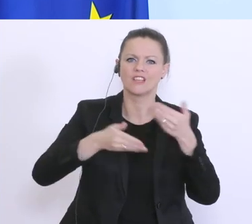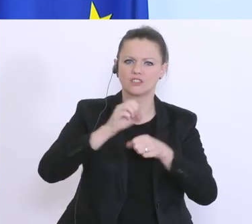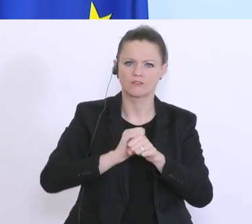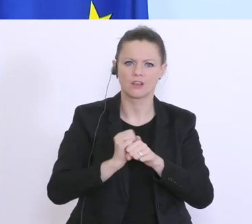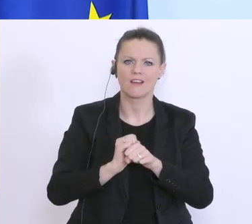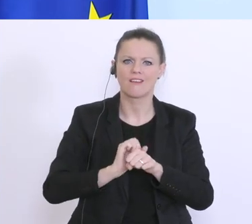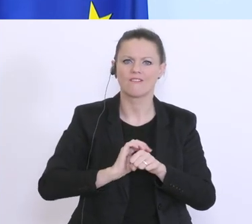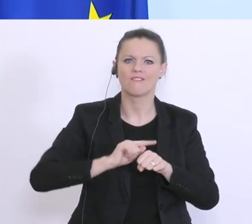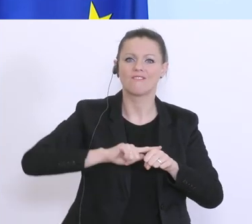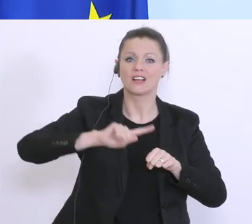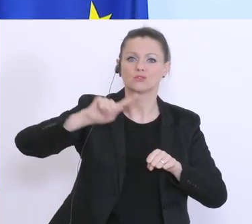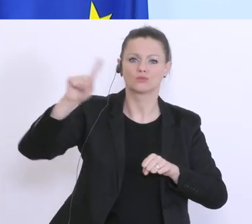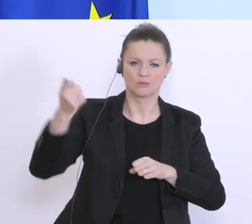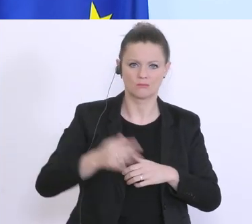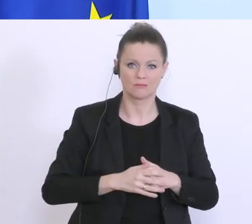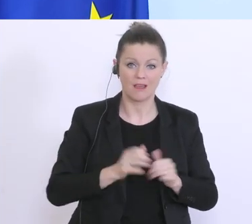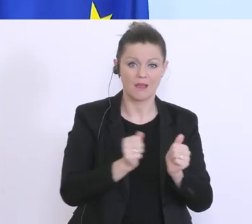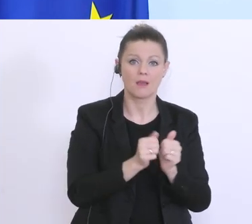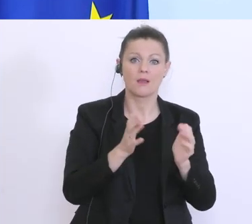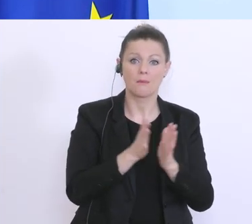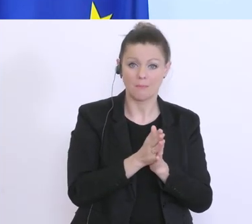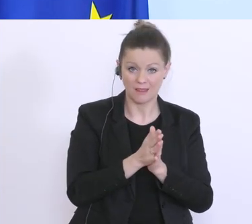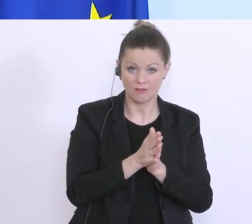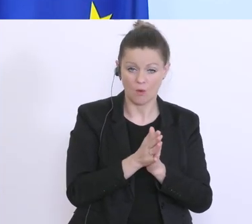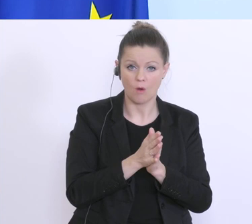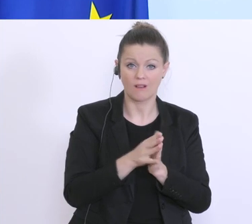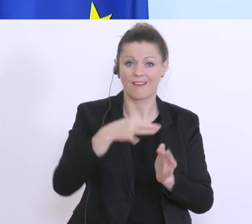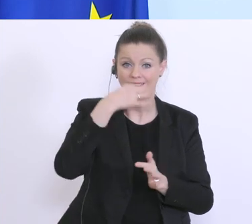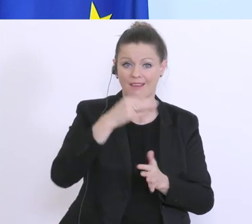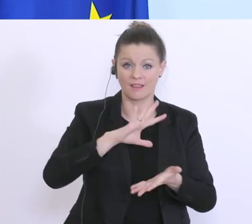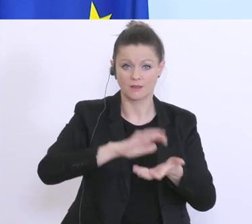Rede weggeschmissen und am Samstag haben wir das 4 Milliarden Euro Soforthilfepaket präsentiert,